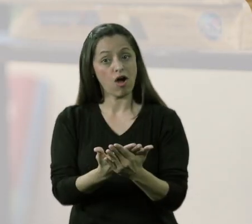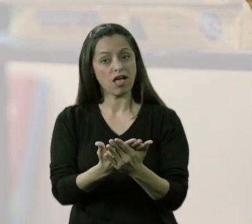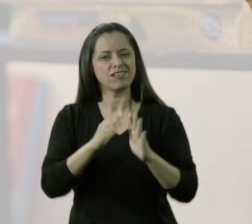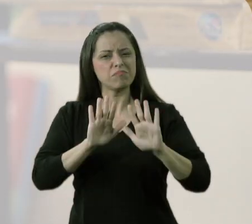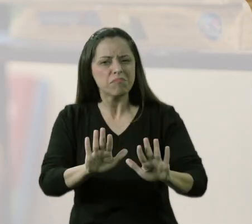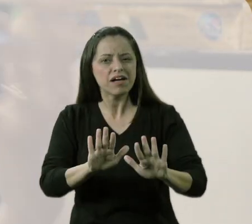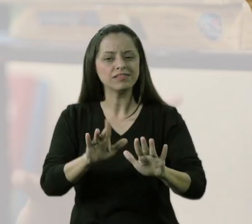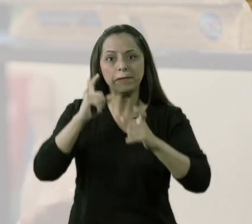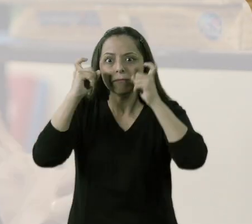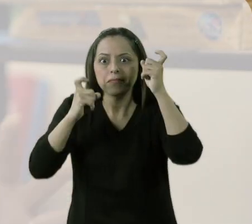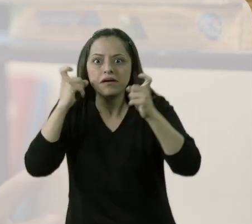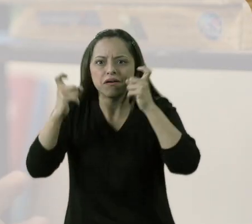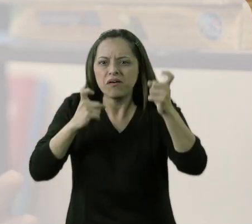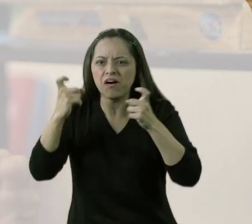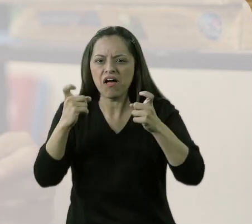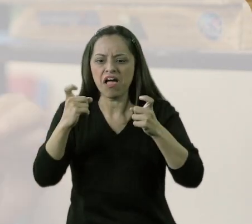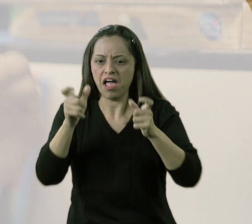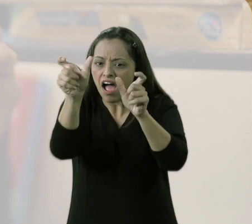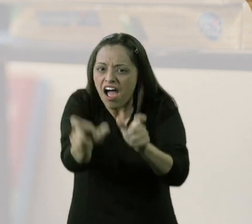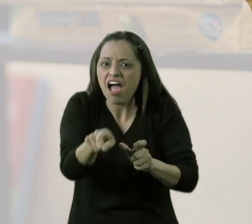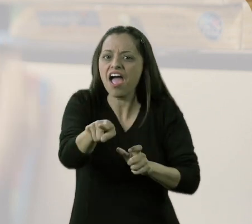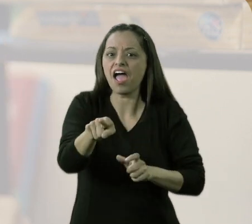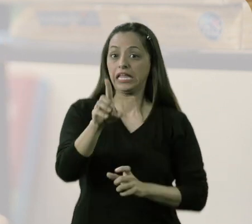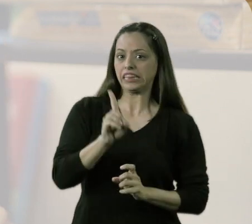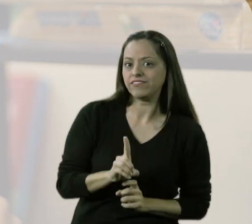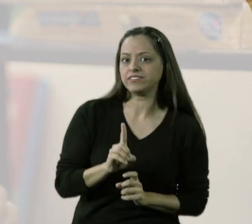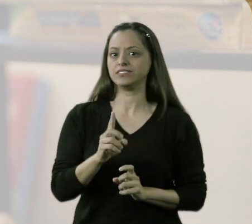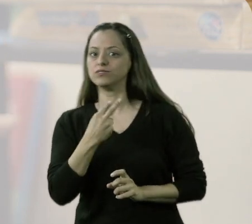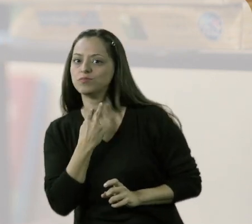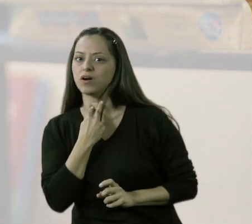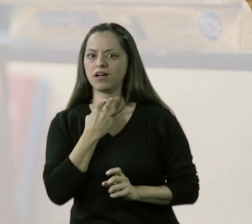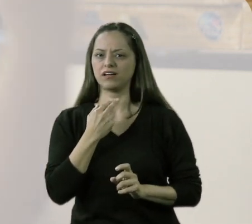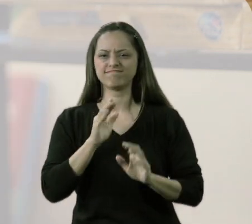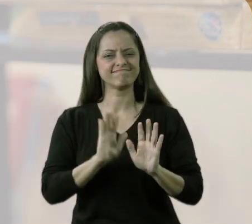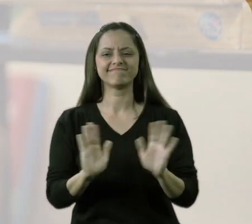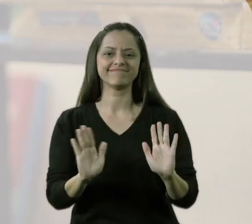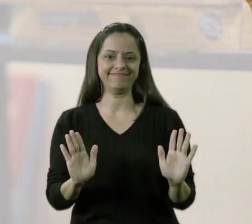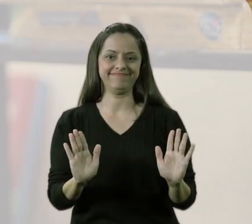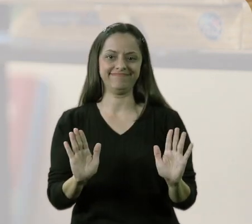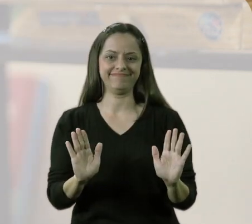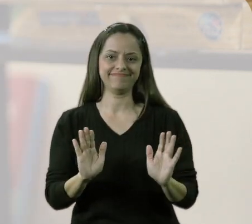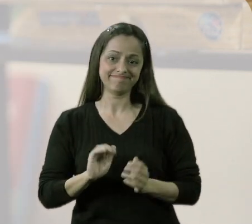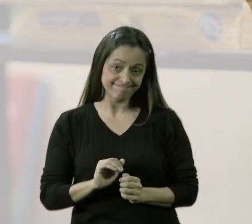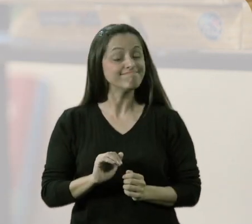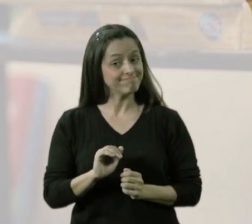sem ter aquele rótulo: "aquele ali é o aluno com deficiência".